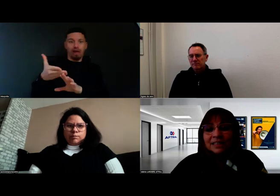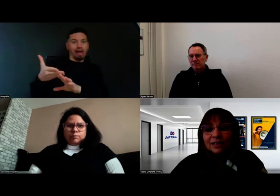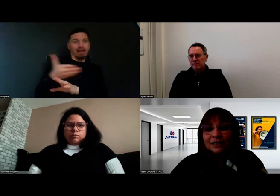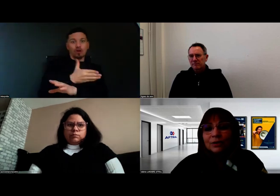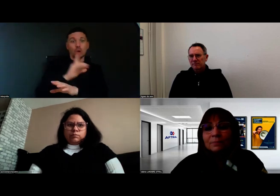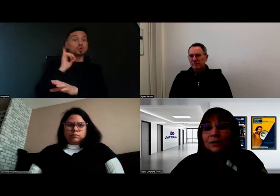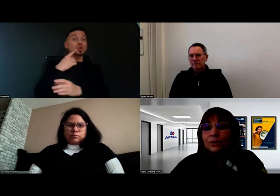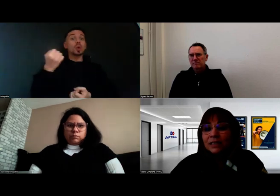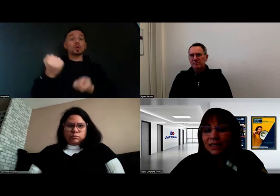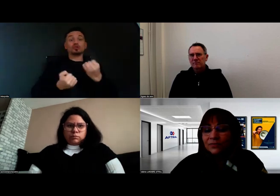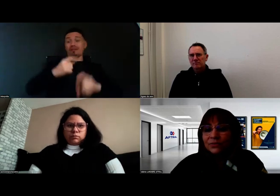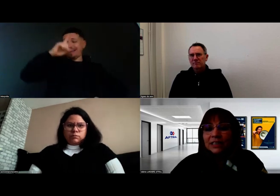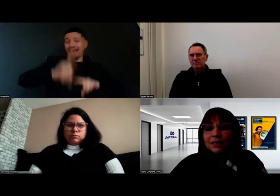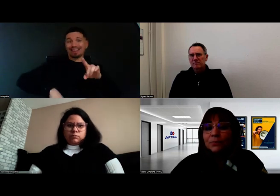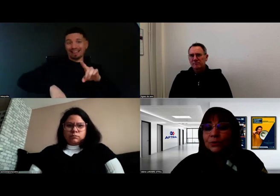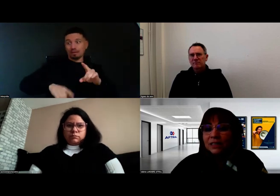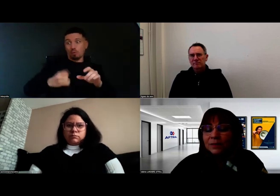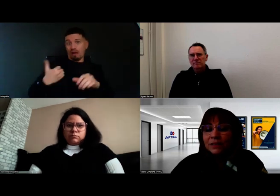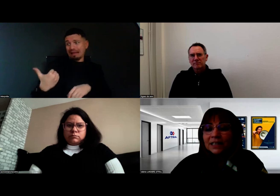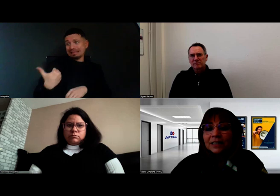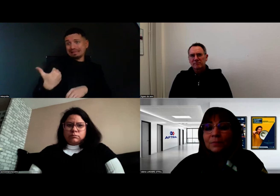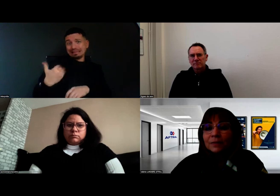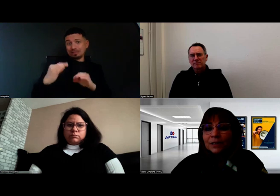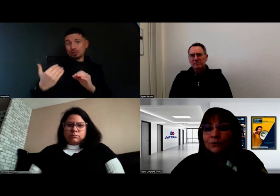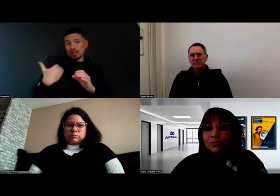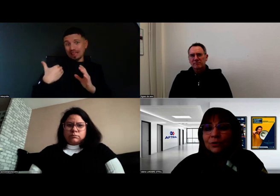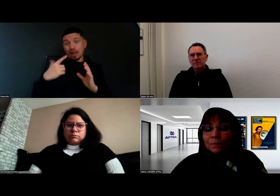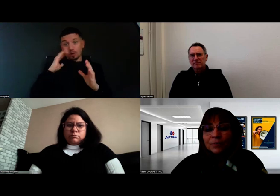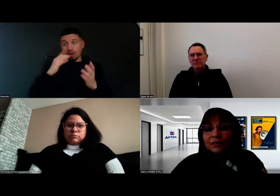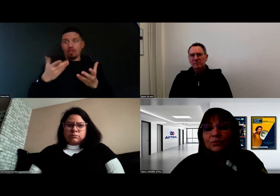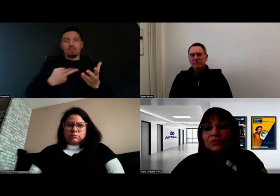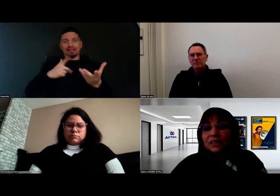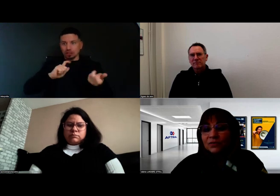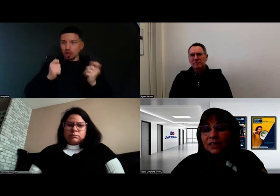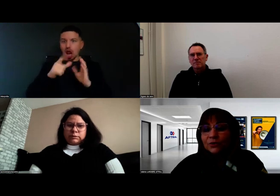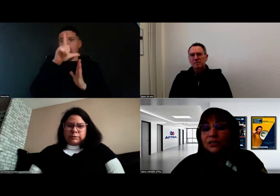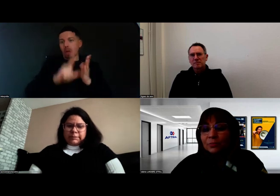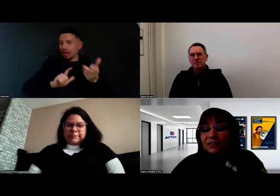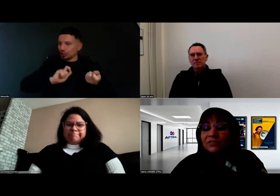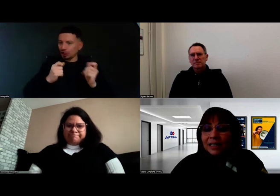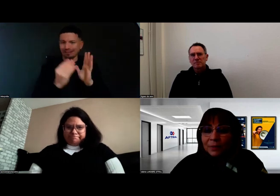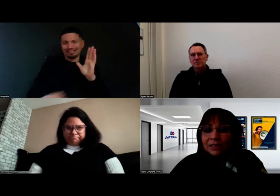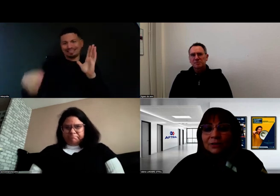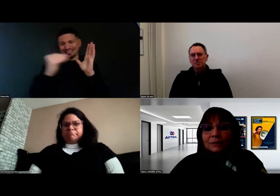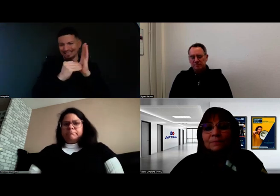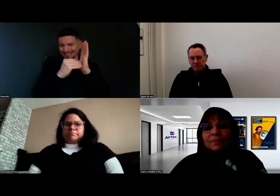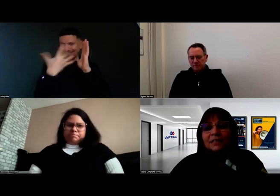Et c'est vrai que la PECF, l'équipe pluridisciplinaire qui permet de vérifier ensemble avec la personne